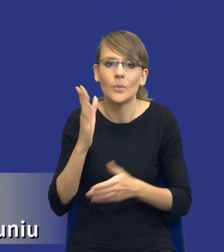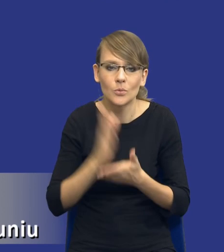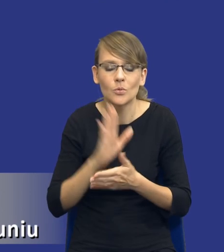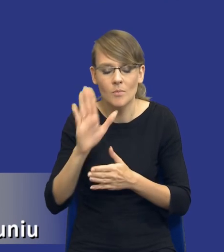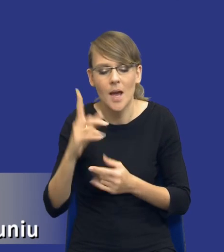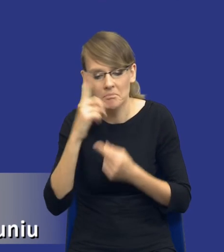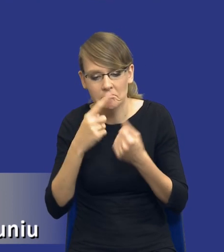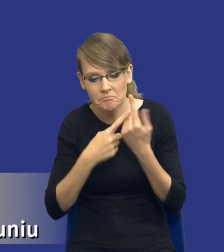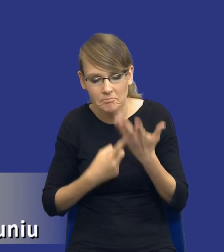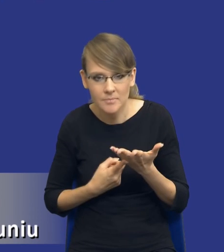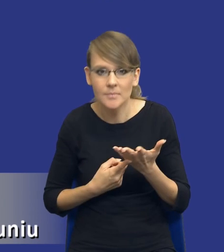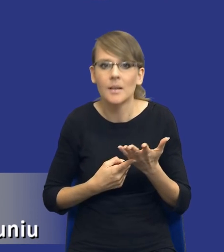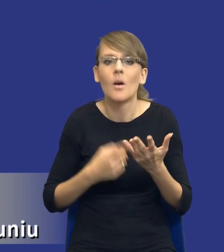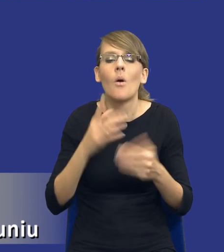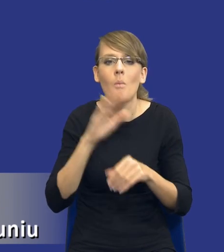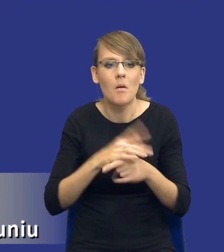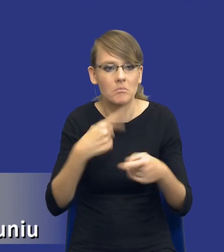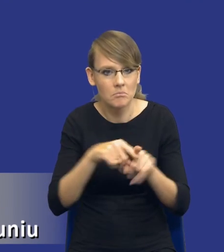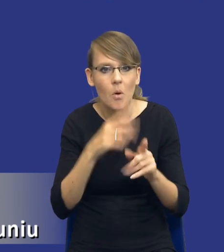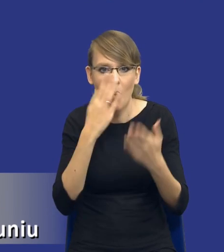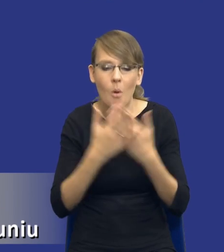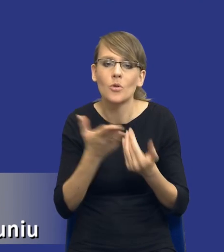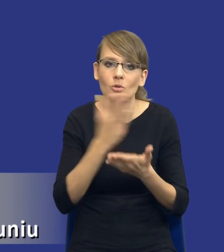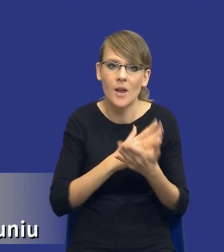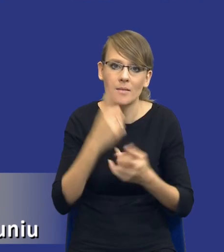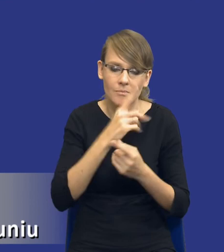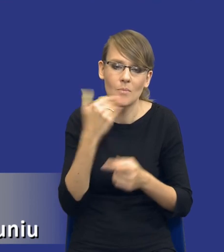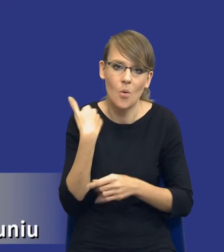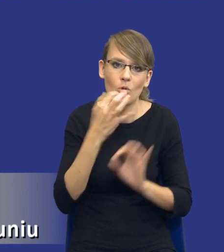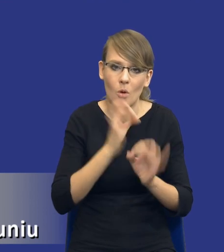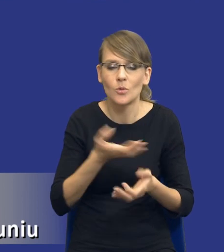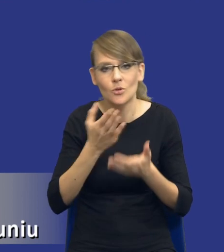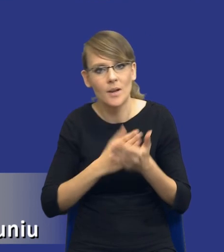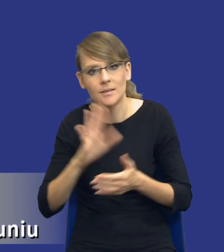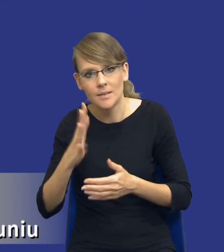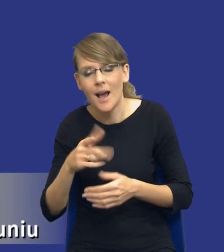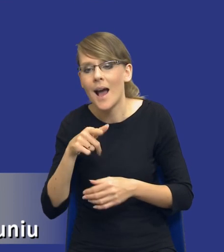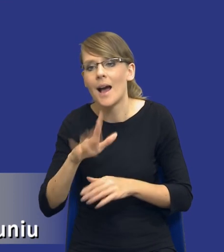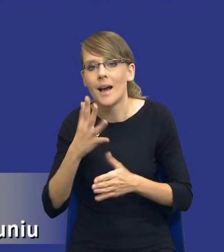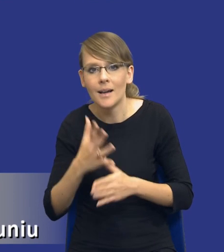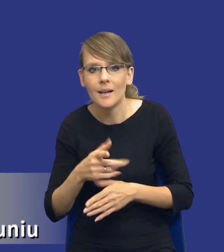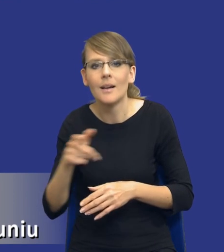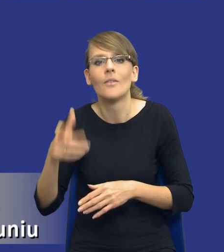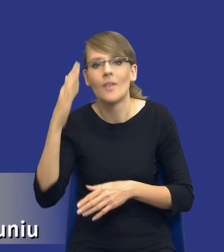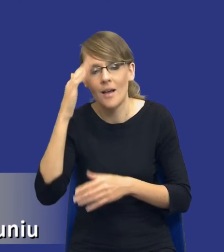Realizacja umowy pokazała, że część była prawidłowa, część była nieprawidłowa. Wiadomo, te nieprawidłowe zamawiający powinien odrzucić przy